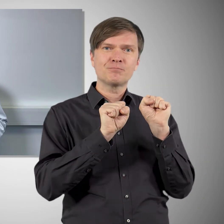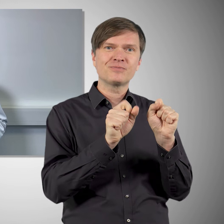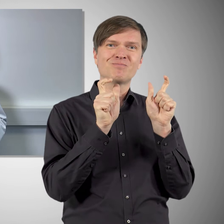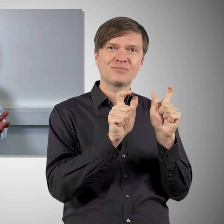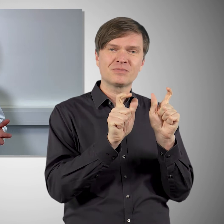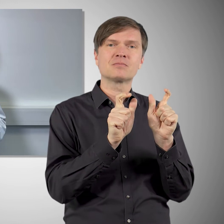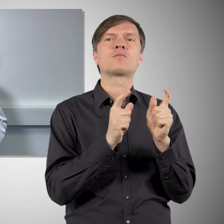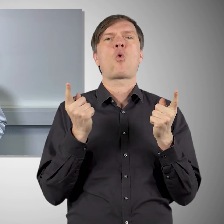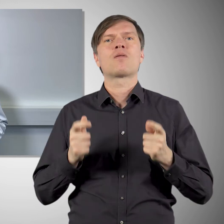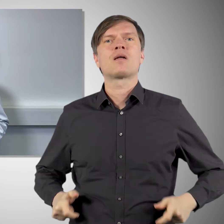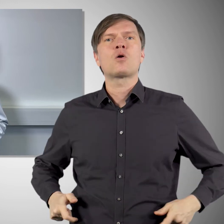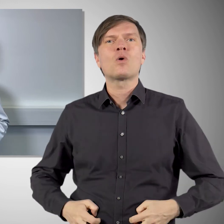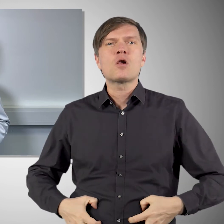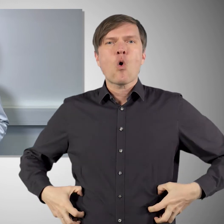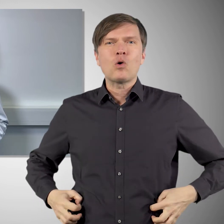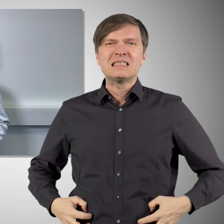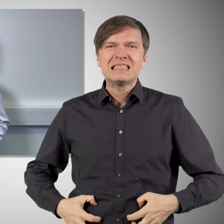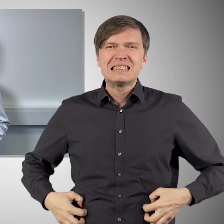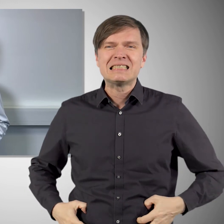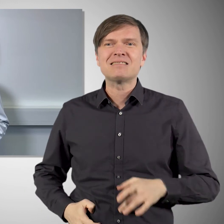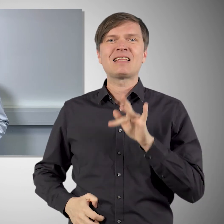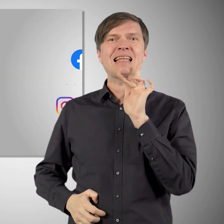oder gegen die Gürtelrose auf recht ähnlichen Technologien.